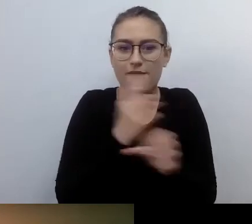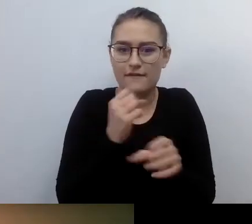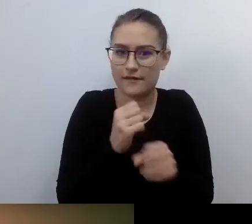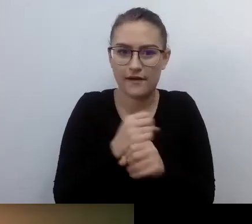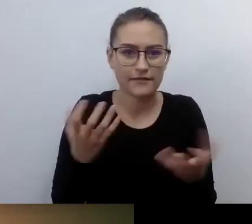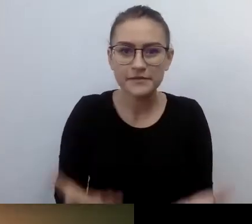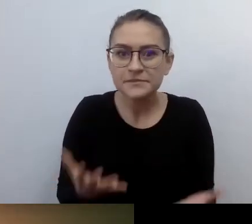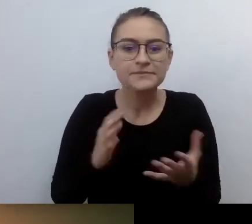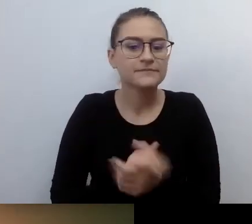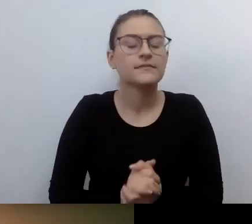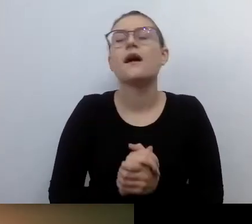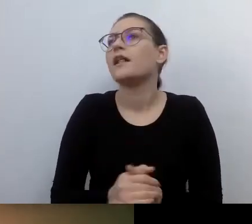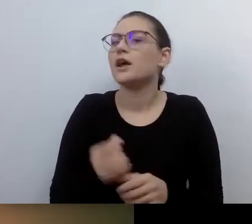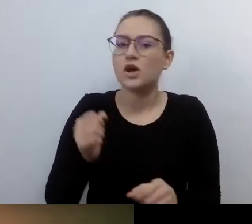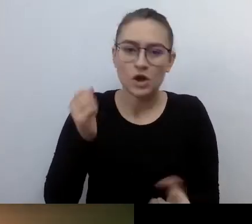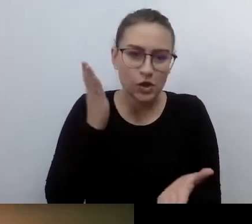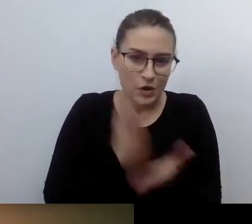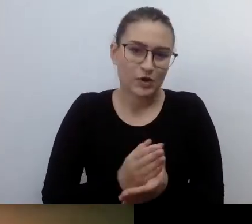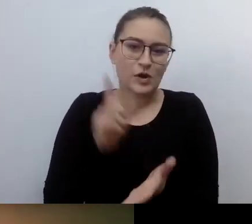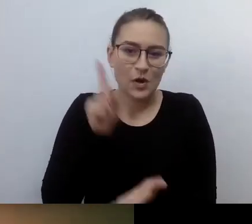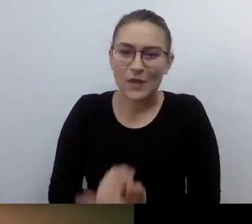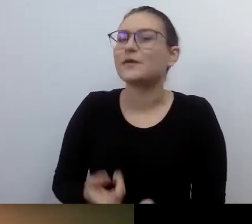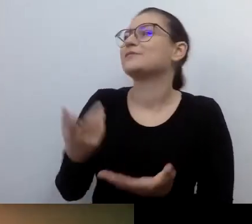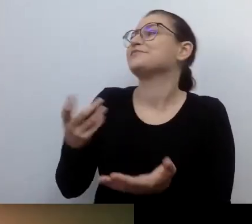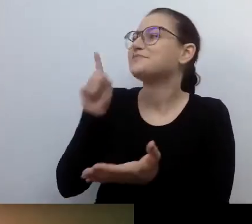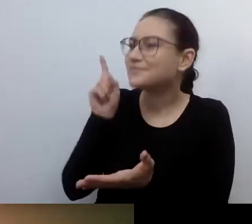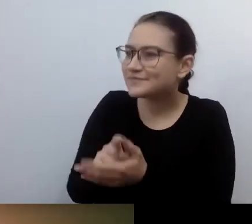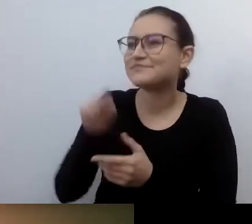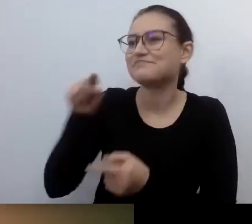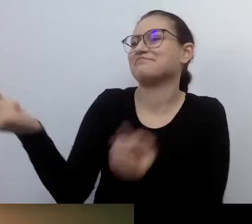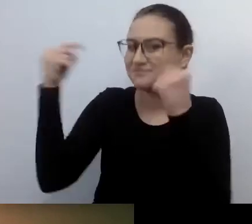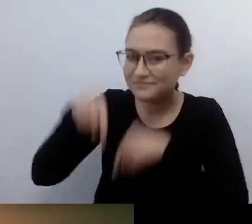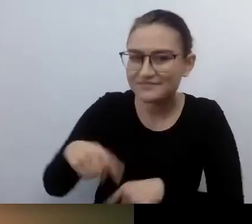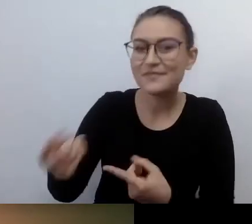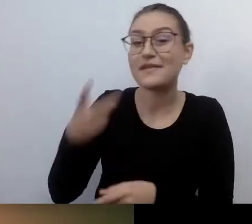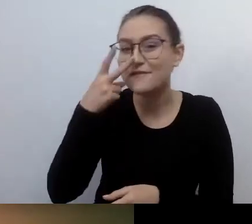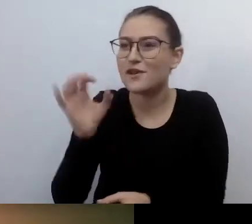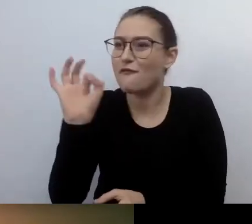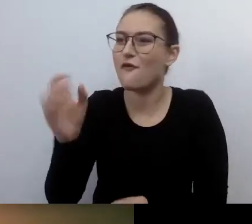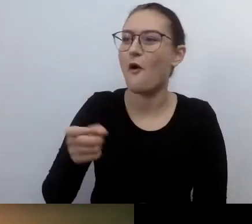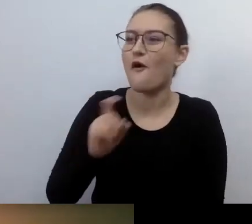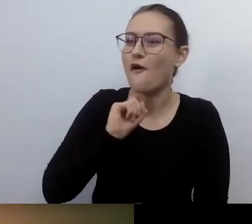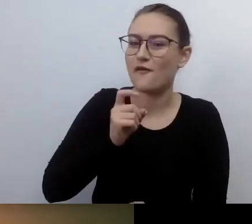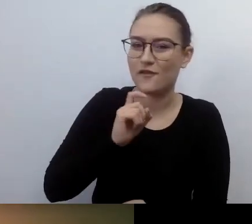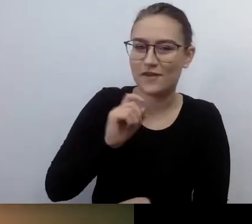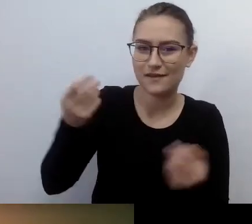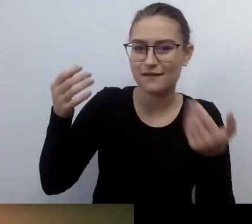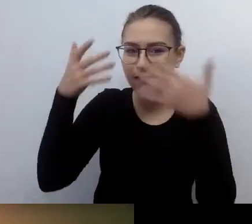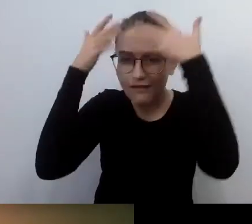Ale jestem. MAŁGORZATA: Masz podobną do mnie fryzurę. Też masz tak niemożliwie pokręcone?